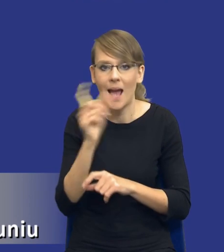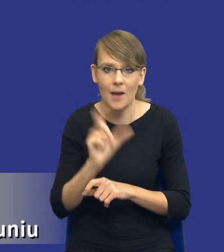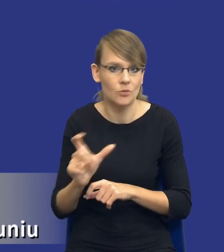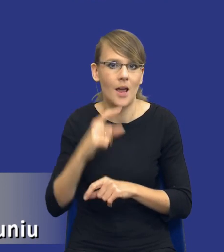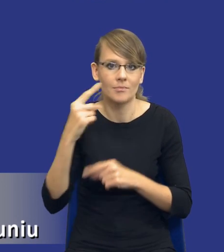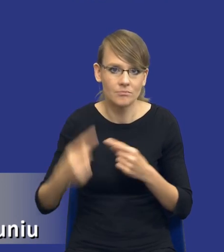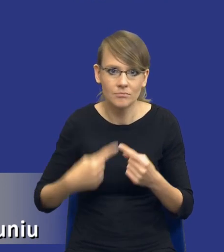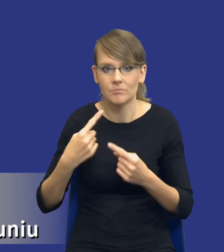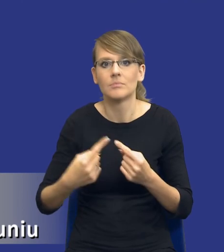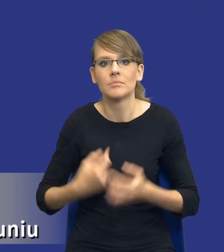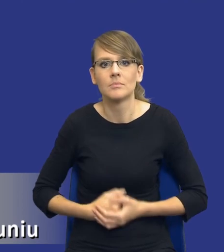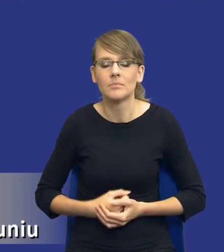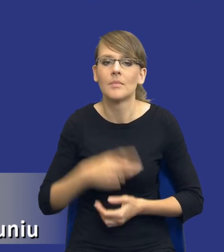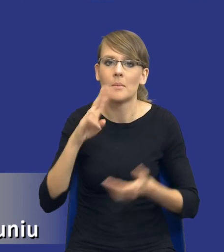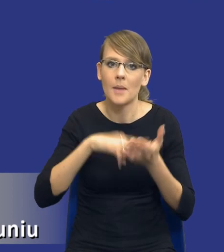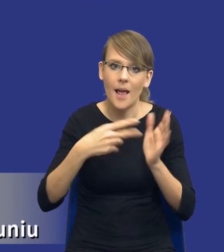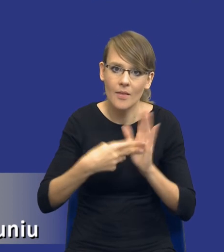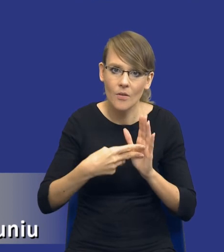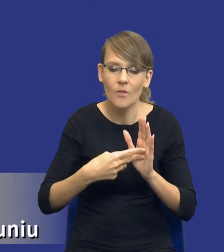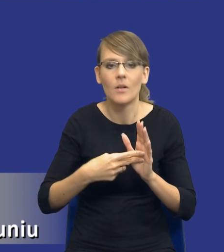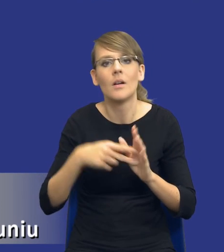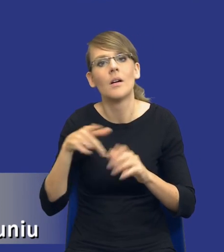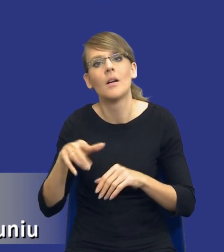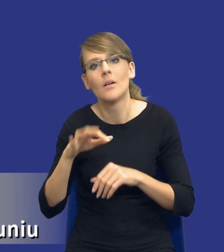Przechodzimy od planowania poprzez prowadzenie postępowania, udzielenie